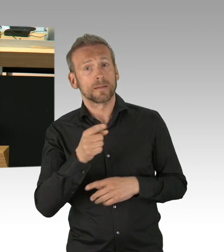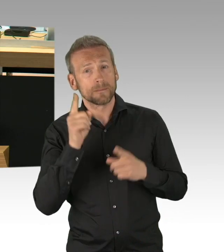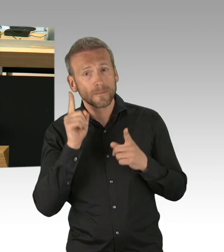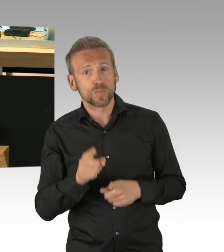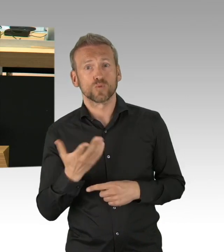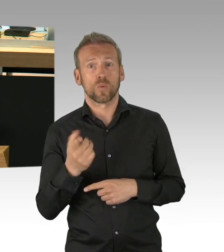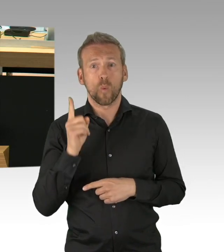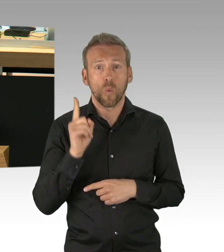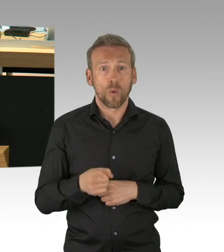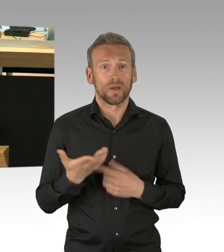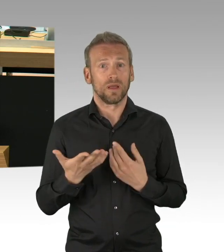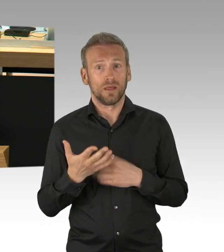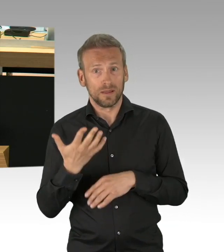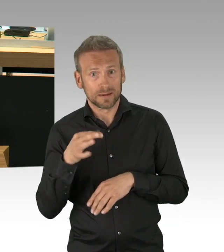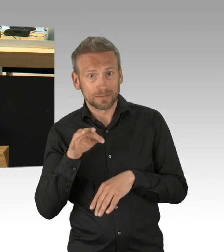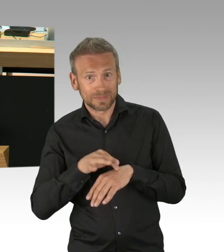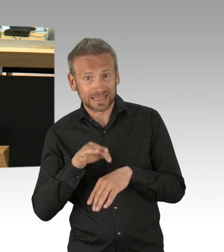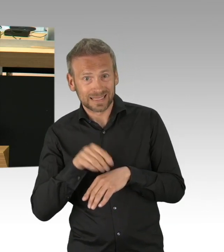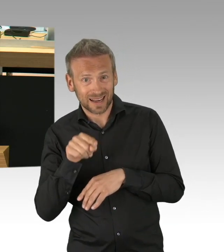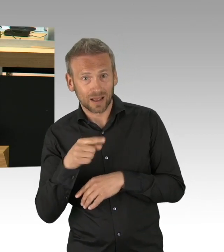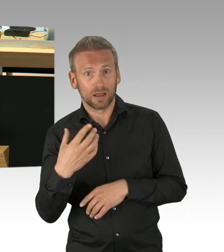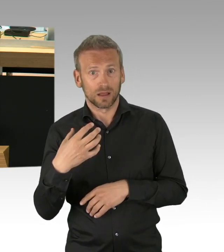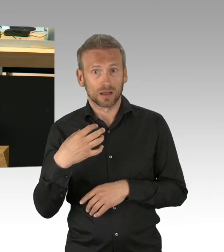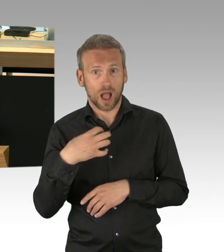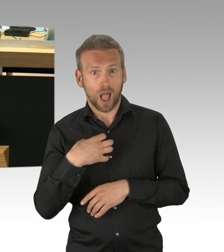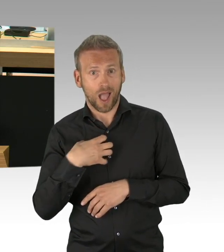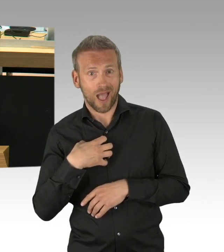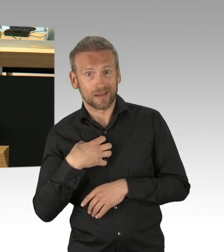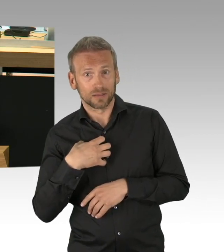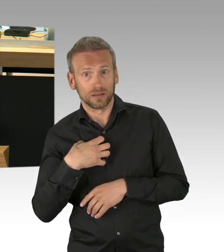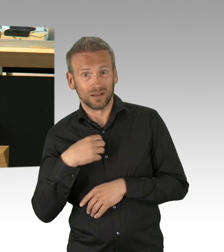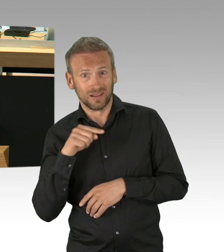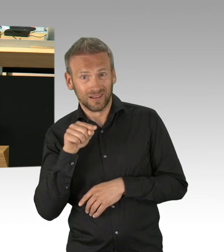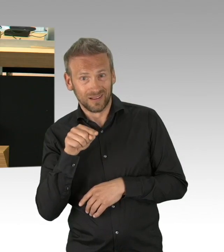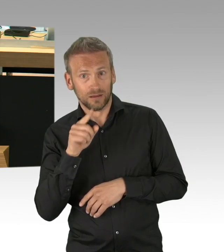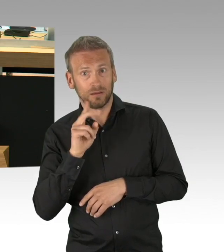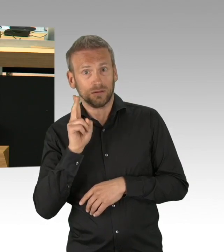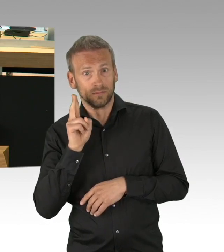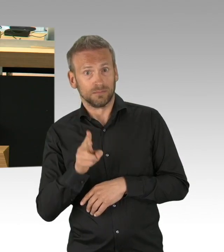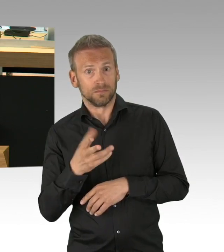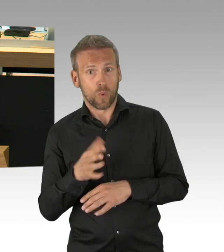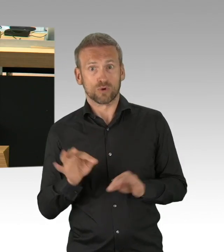und eine strenge Einlasskontrolle. Digitale Tools wie Buchungsapps oder Ticketsysteme können Besucherströme steuern und entzerren,